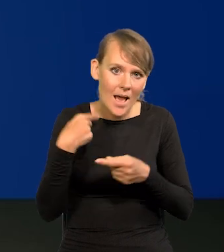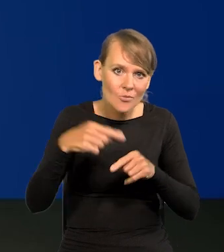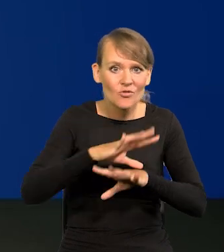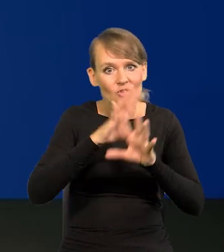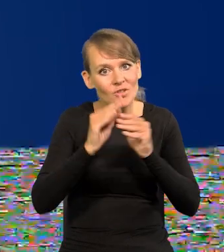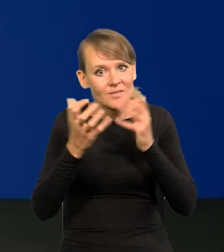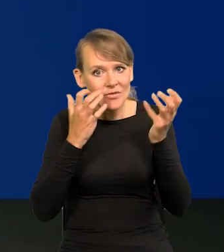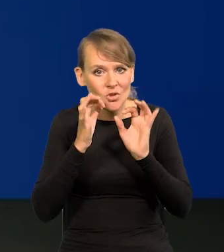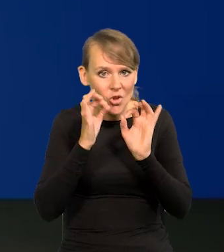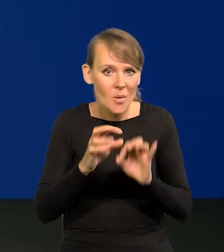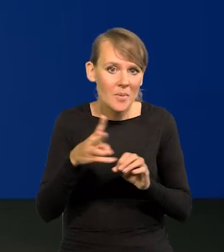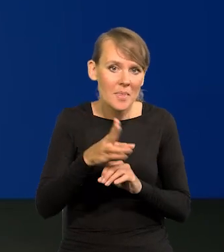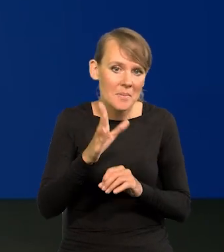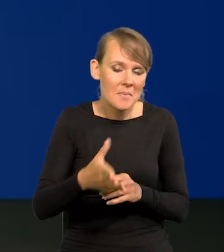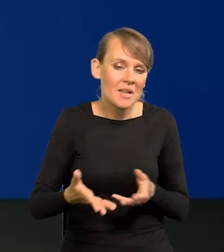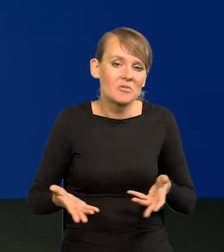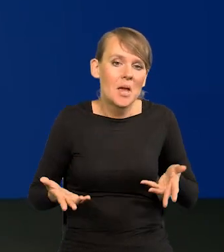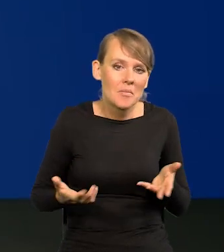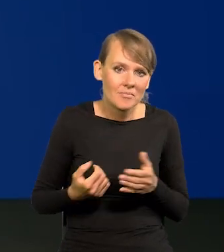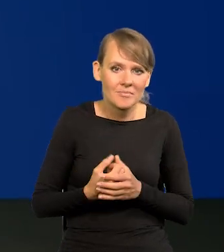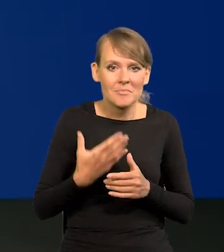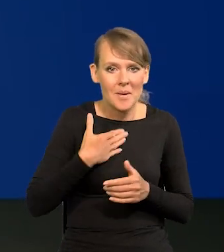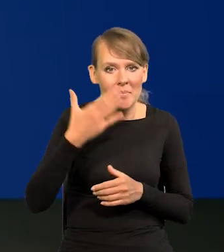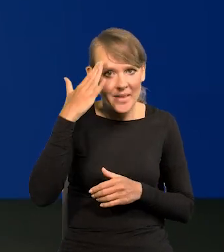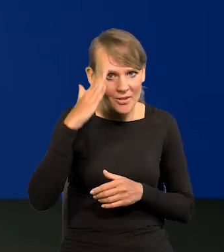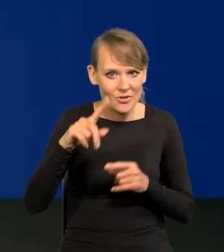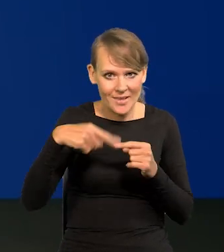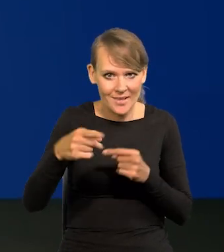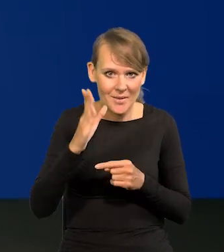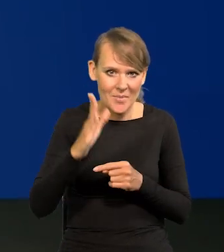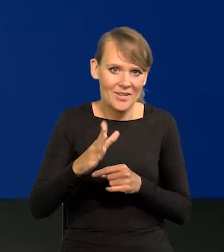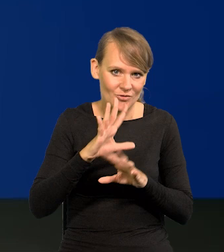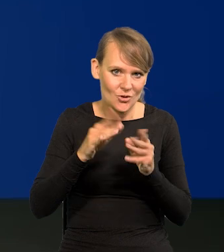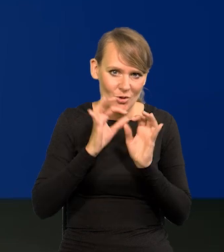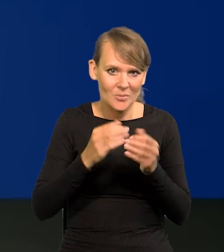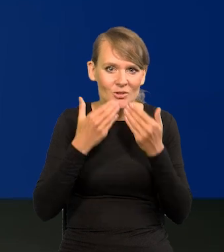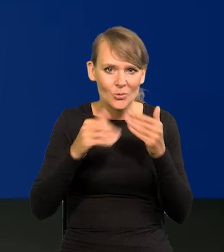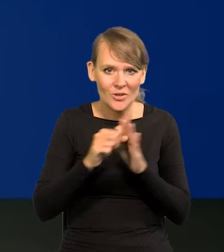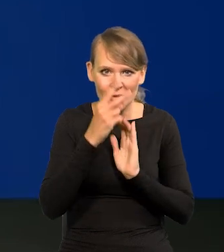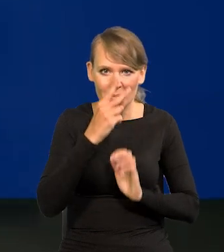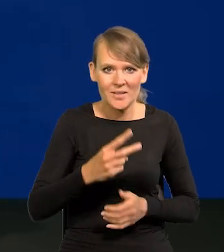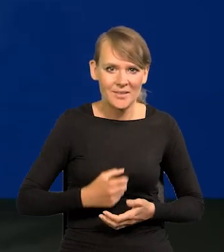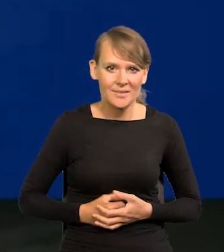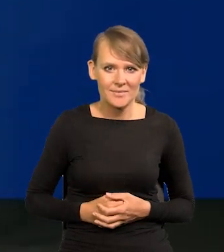że wszystkie wiadomości są dobre. Oby następne. Dziękuję. Dziękujemy bardzo. Do zobaczenia.